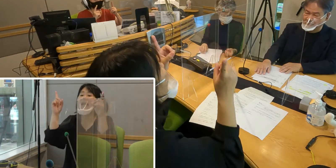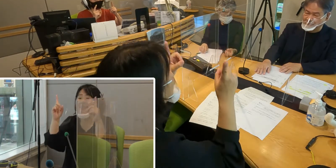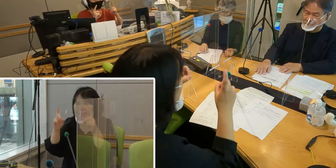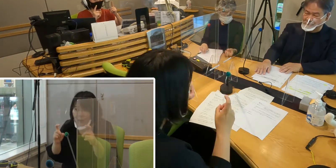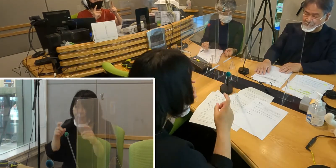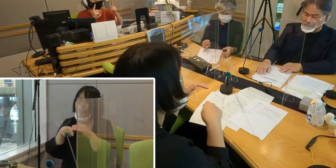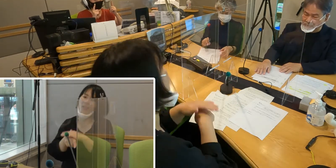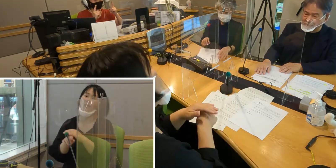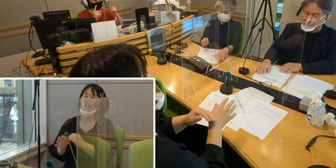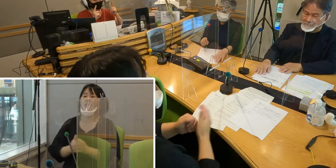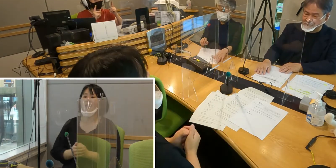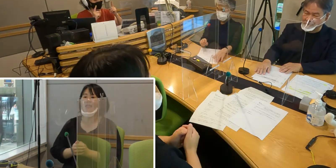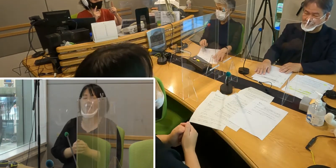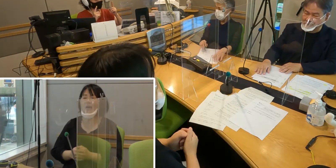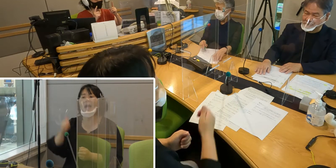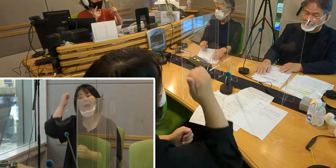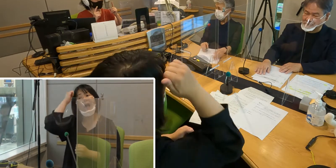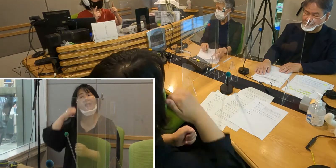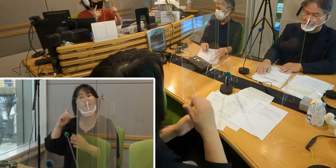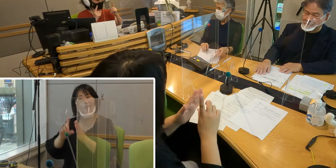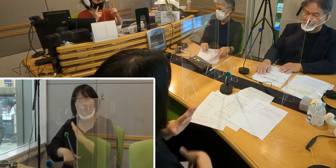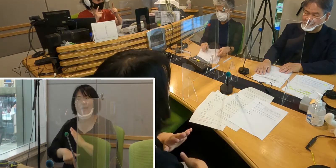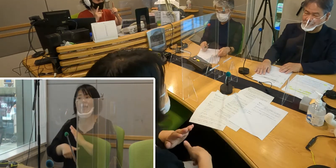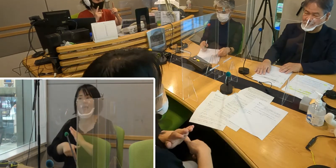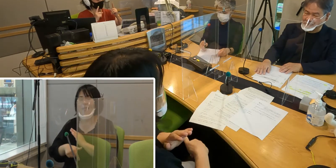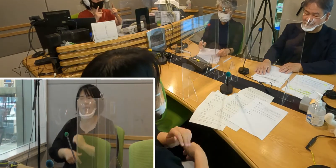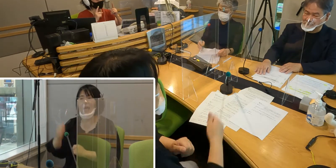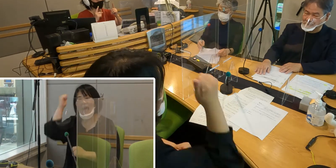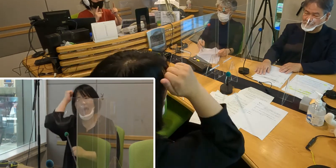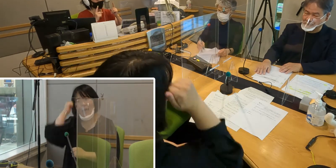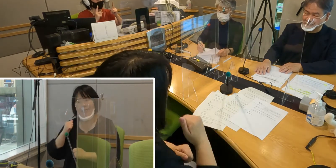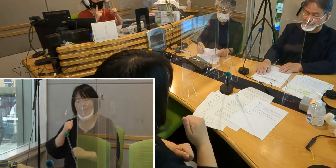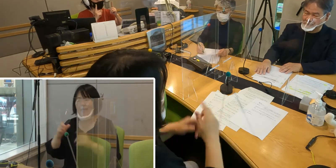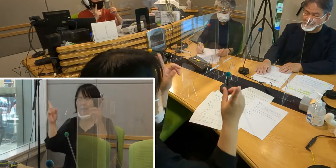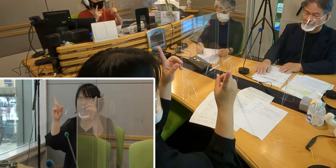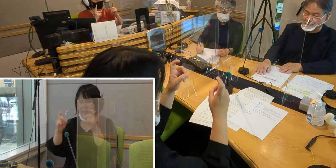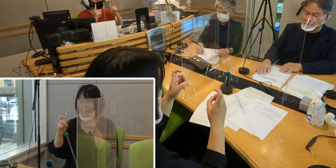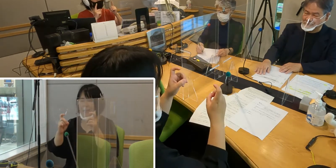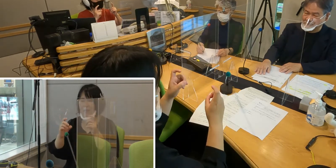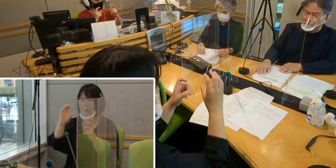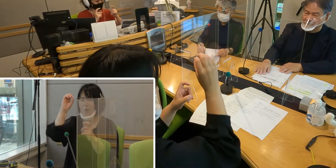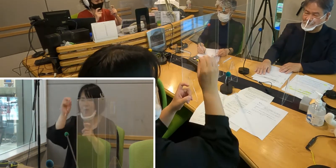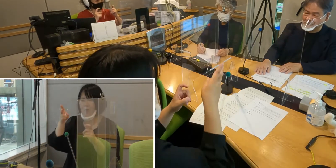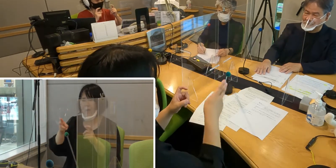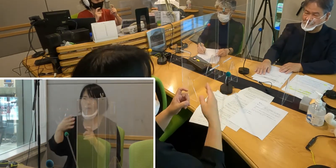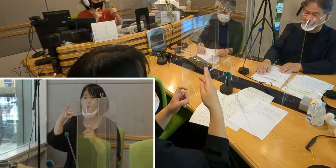そこに、朝の挨拶だったら 「朝」という手話がついて指先を折り曲げる